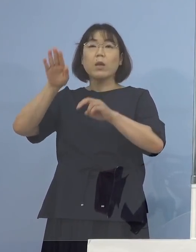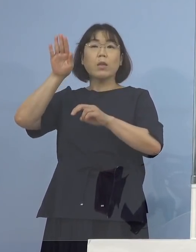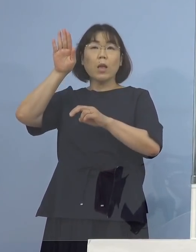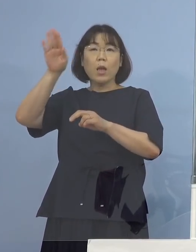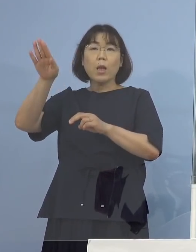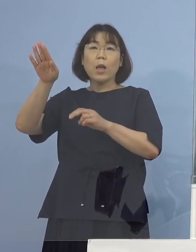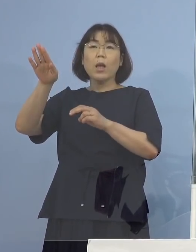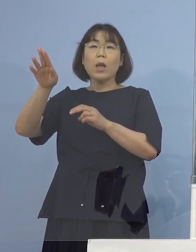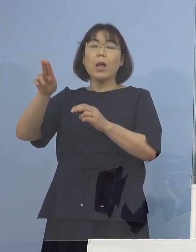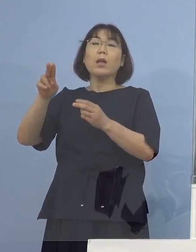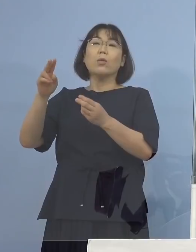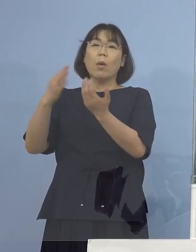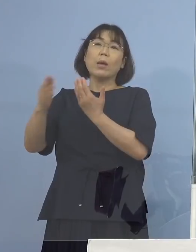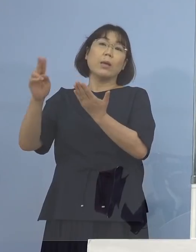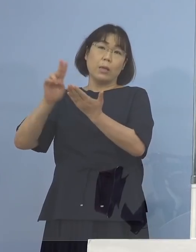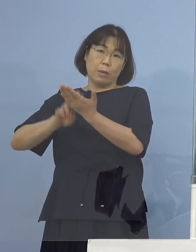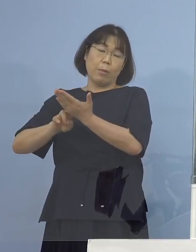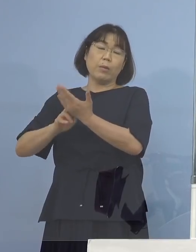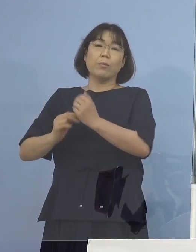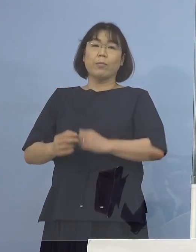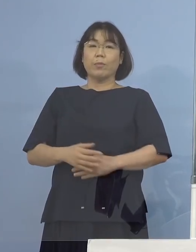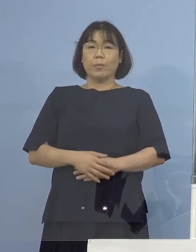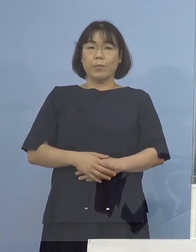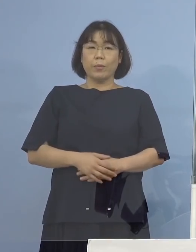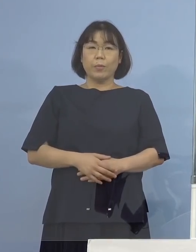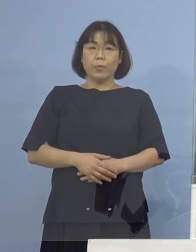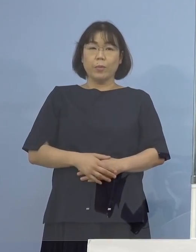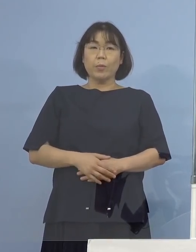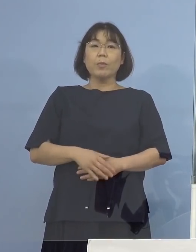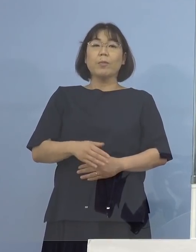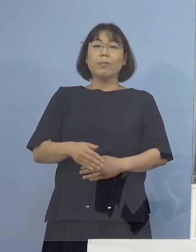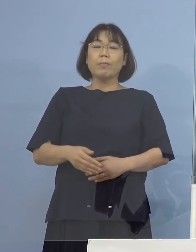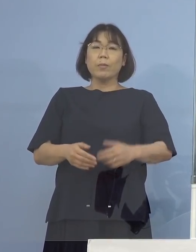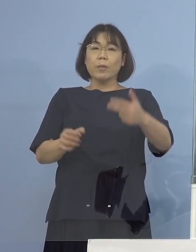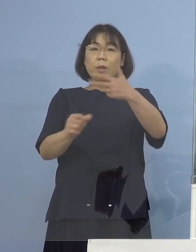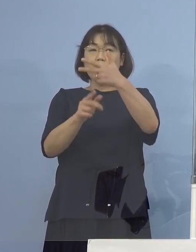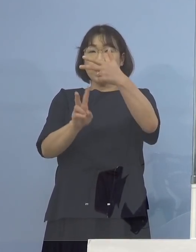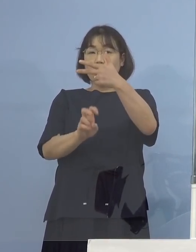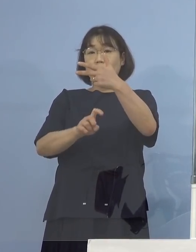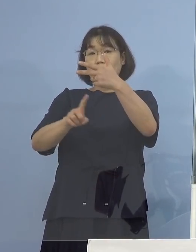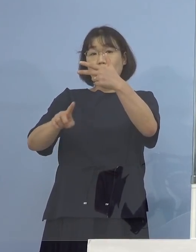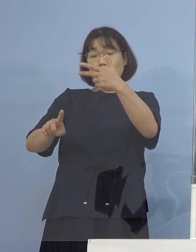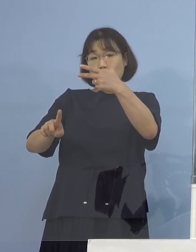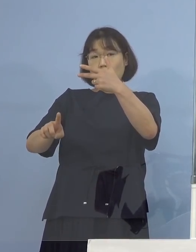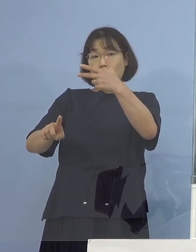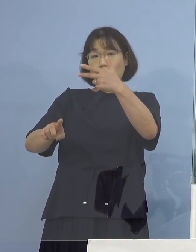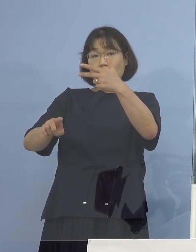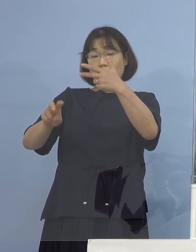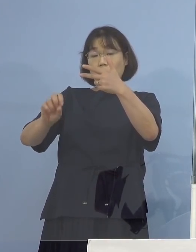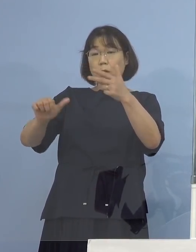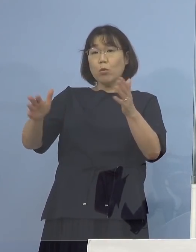こういう手順になります （NHK） 7月20日から7月25日までに発表ではなくて、 確認されたということ （知事） そういうことです